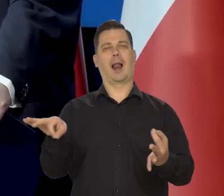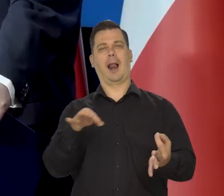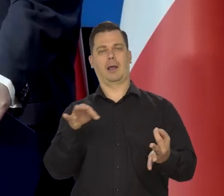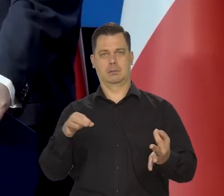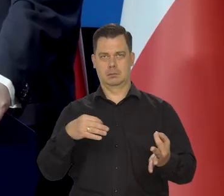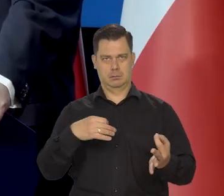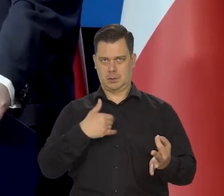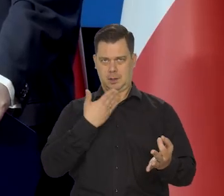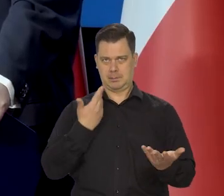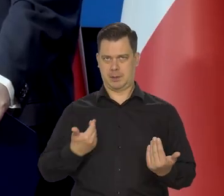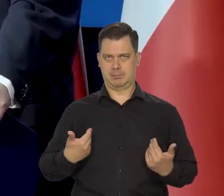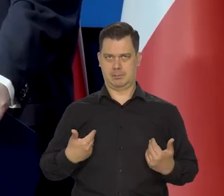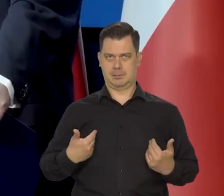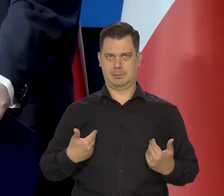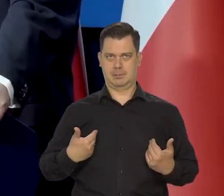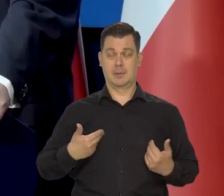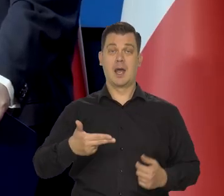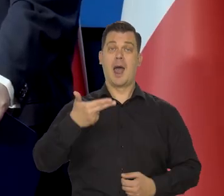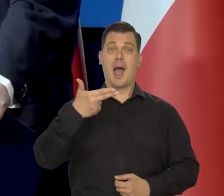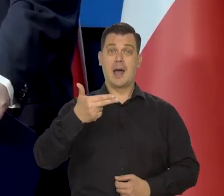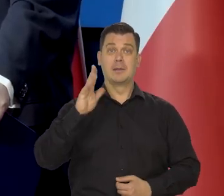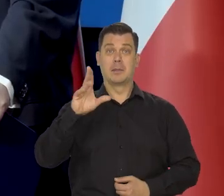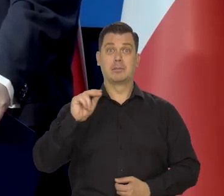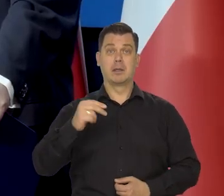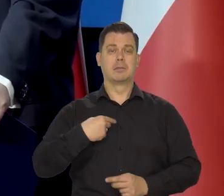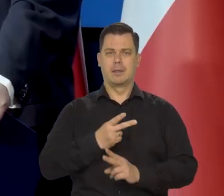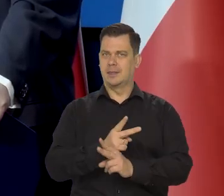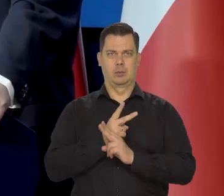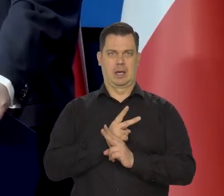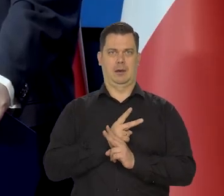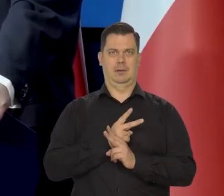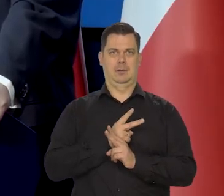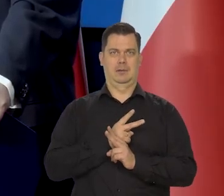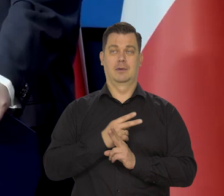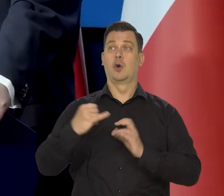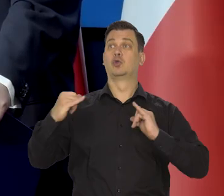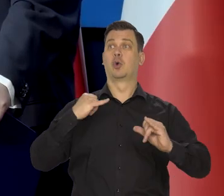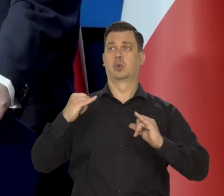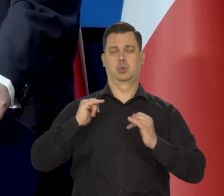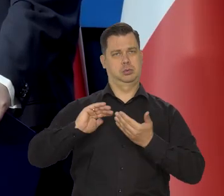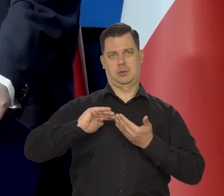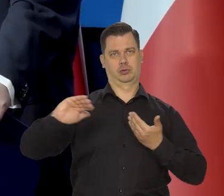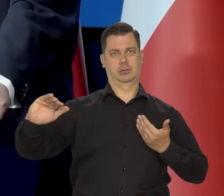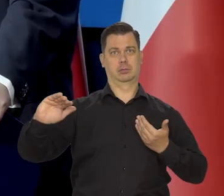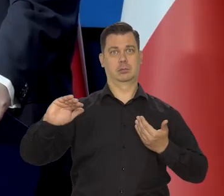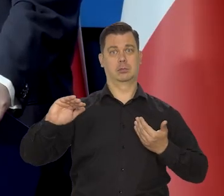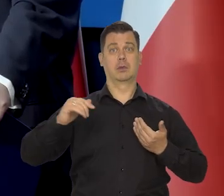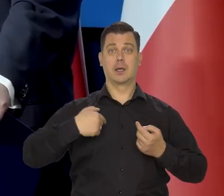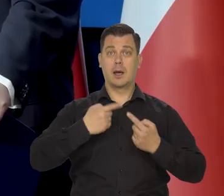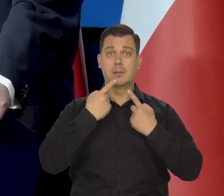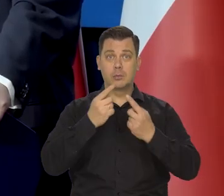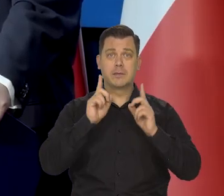Narodowy Bank Polski dlatego jest niezależny i po to jest niezależny, że mówi prawdę.